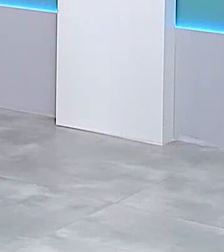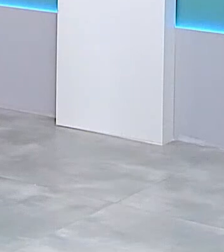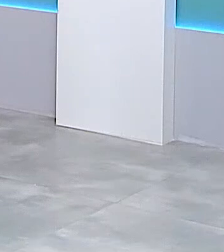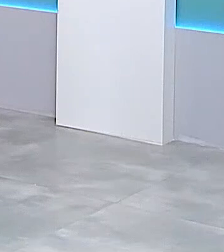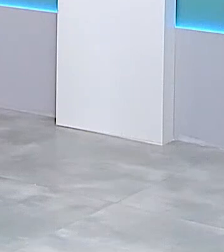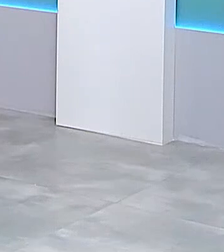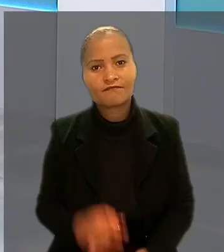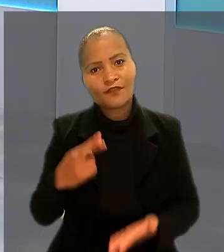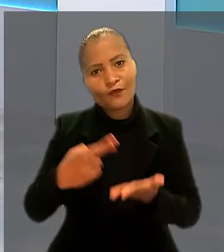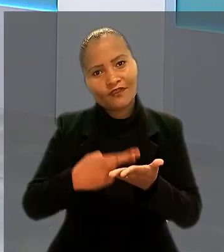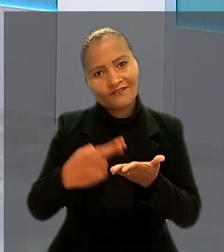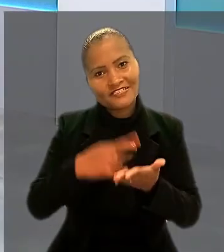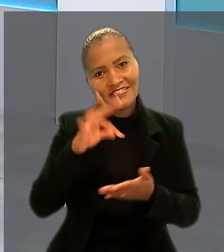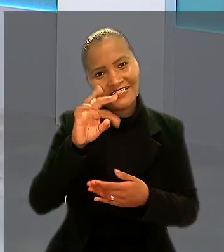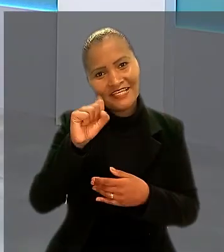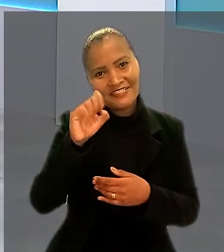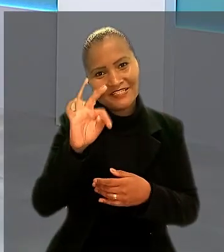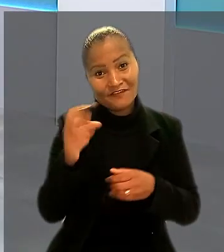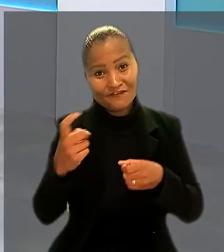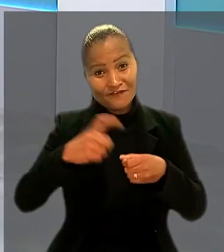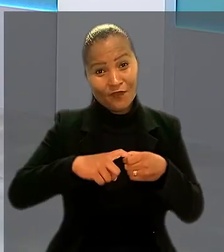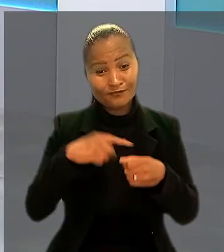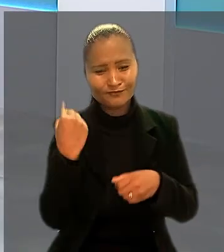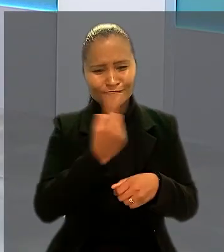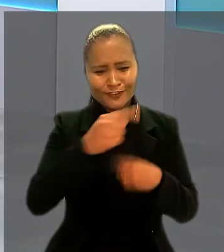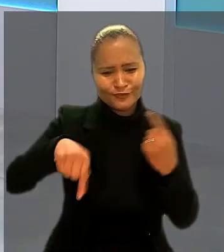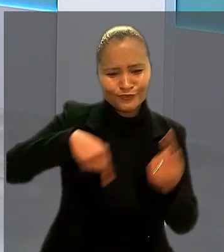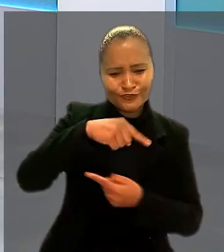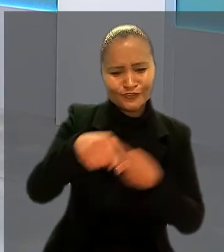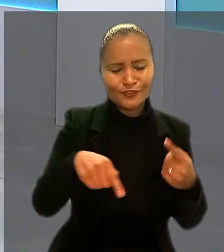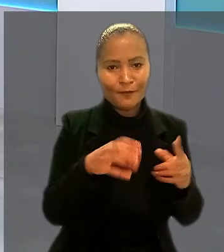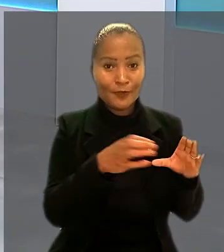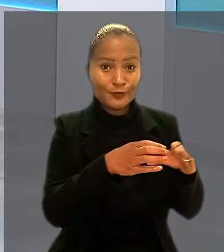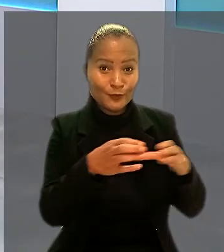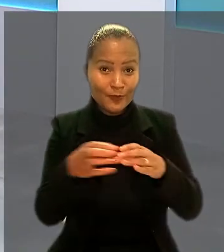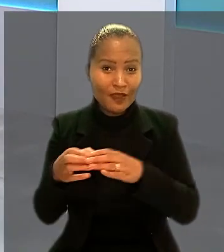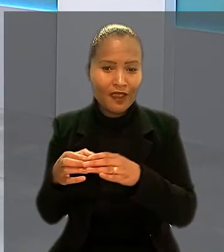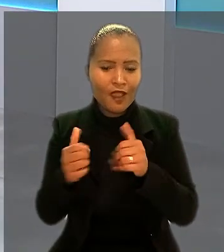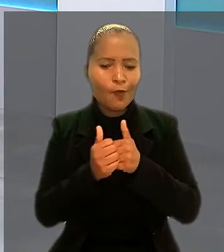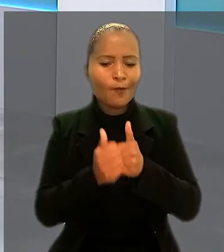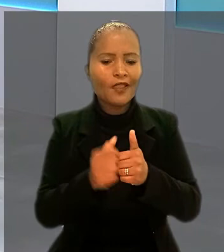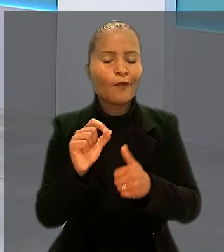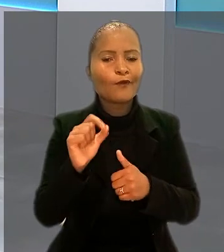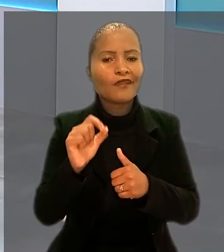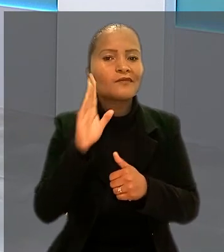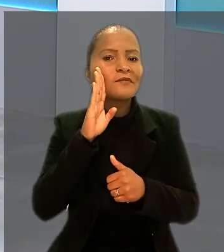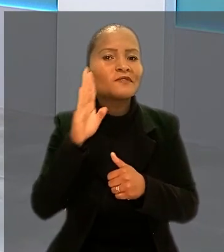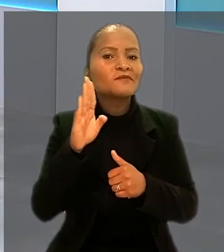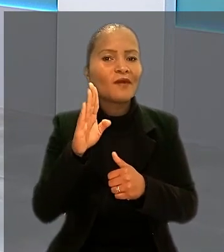O Revista TST está de volta. E vamos fazer um giro pelas Turmas e acompanhar o que foi destaque nas sessões de julgamento.